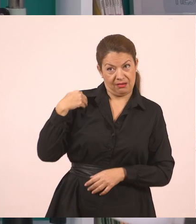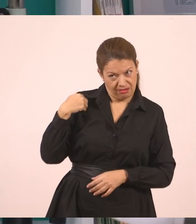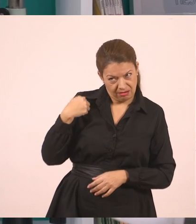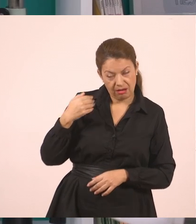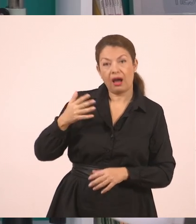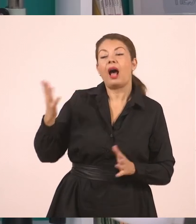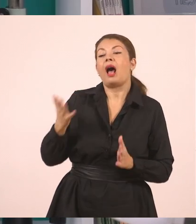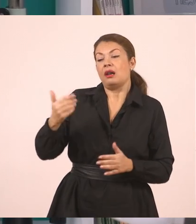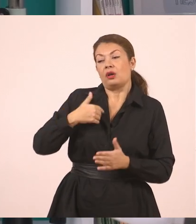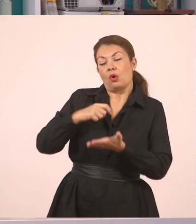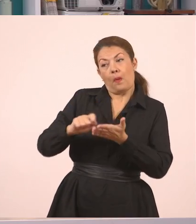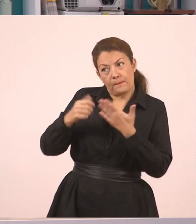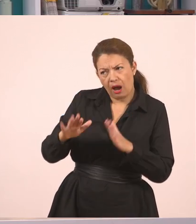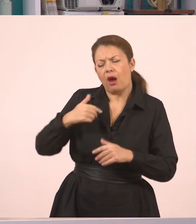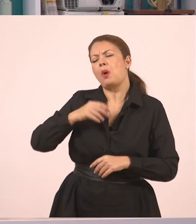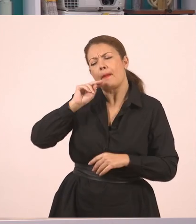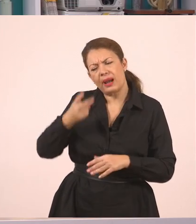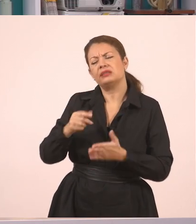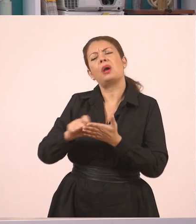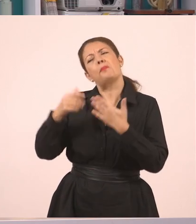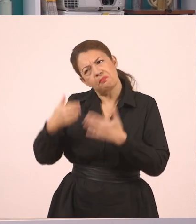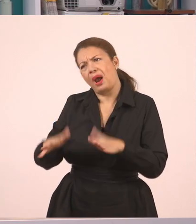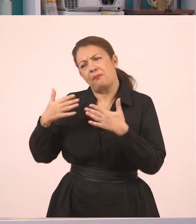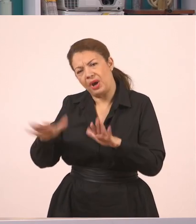Αυτή η μεταφορά του διαλόγου που είχα εγώ με το Γιάννη,